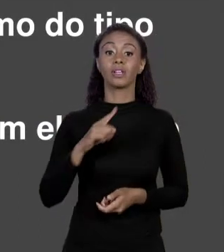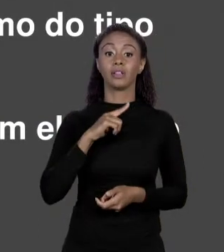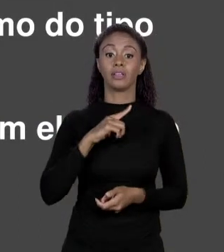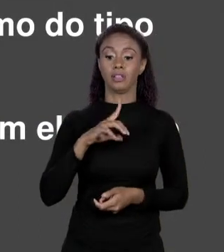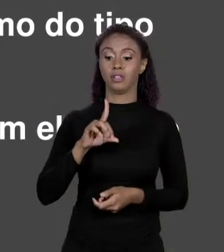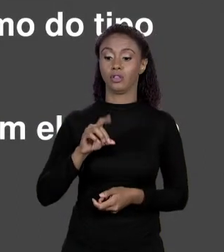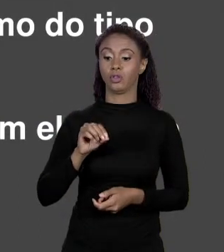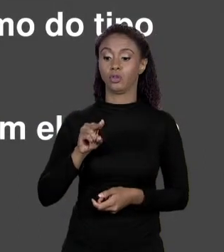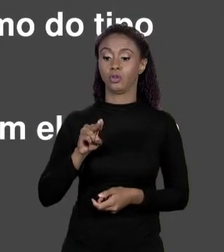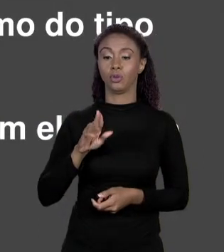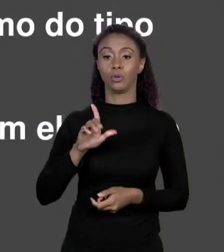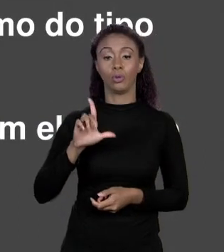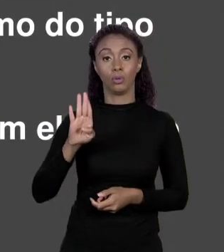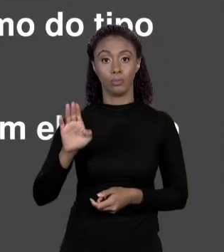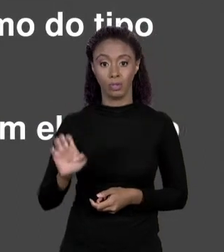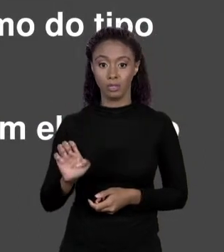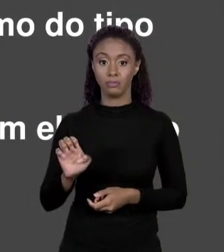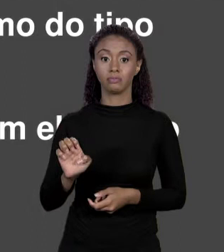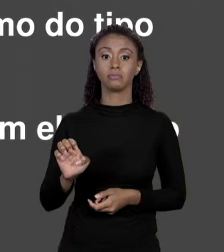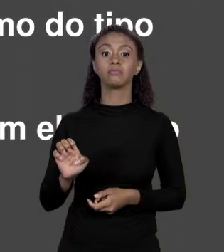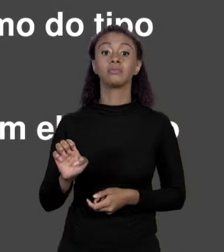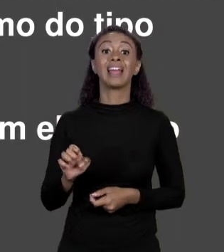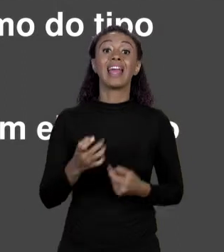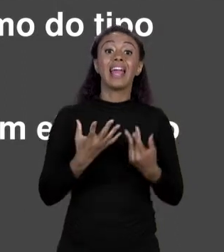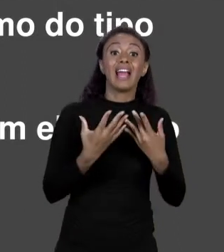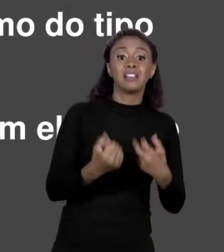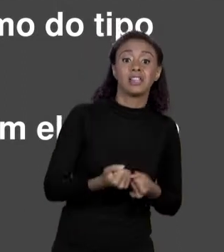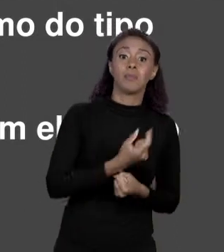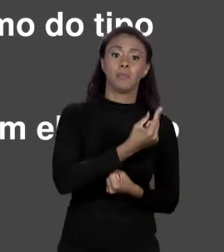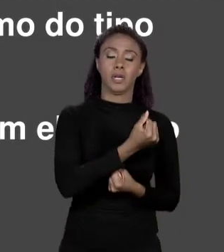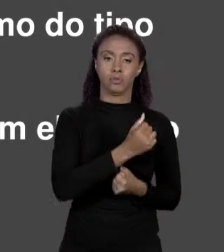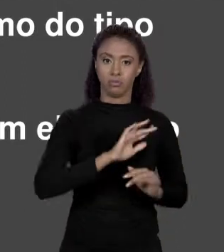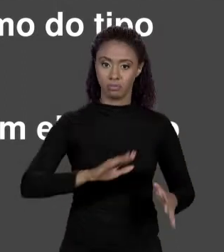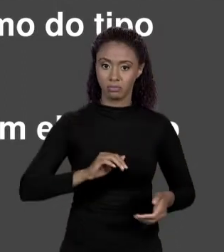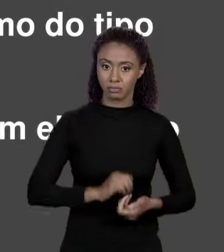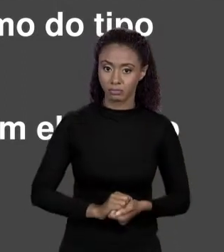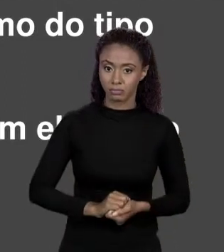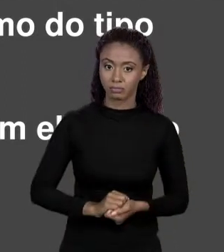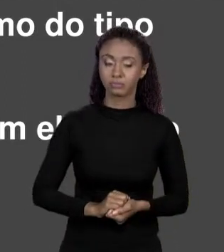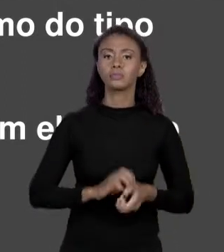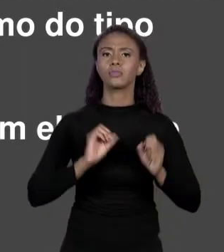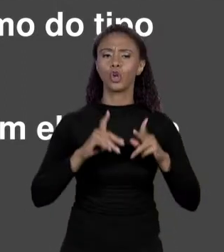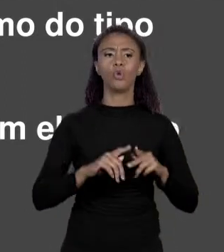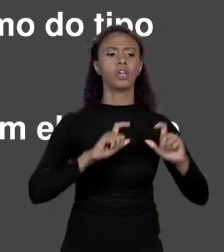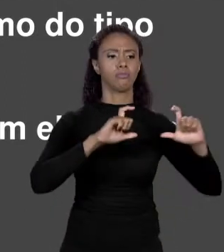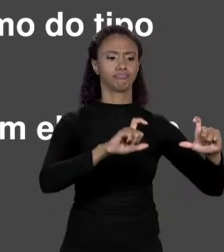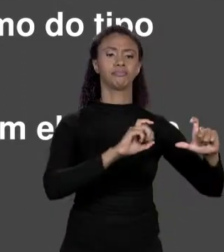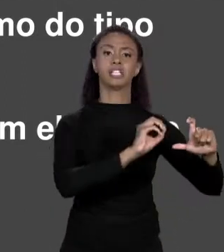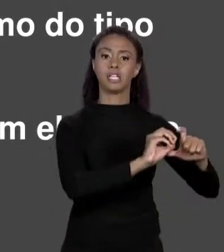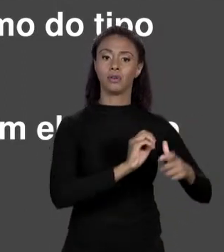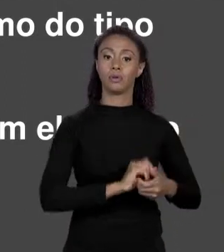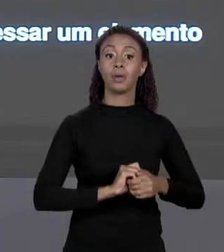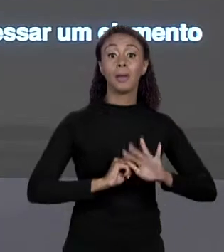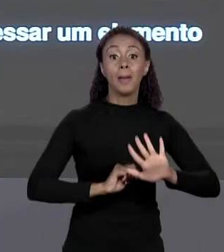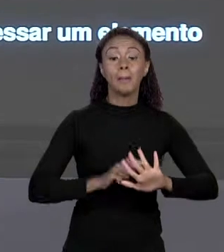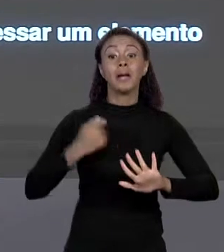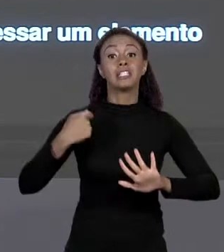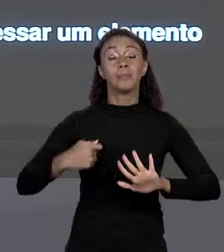ELEMENTO, O DE ÍNDICE 0 DO ARRANJO DE PREÇO, DESDE QUE AQUI SEJA O MESMO TIPO DE VARIÁVEL DE PREÇOS. PREÇO É UM